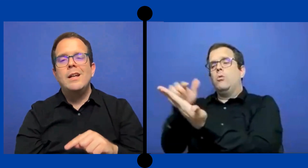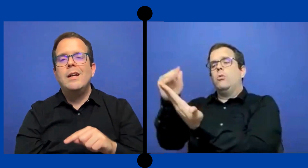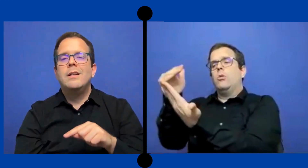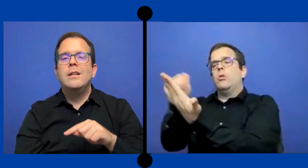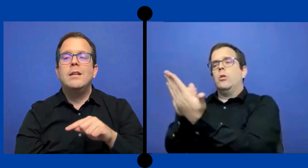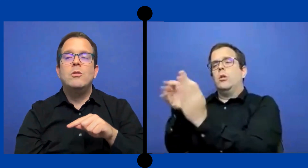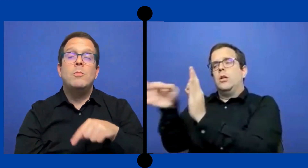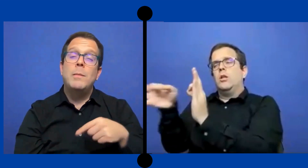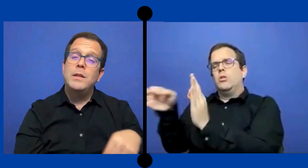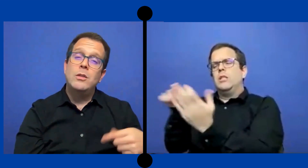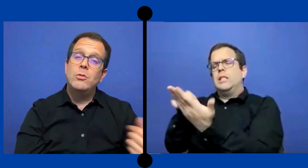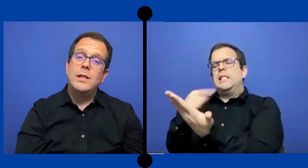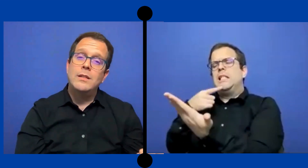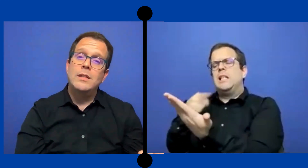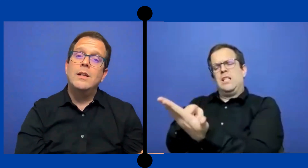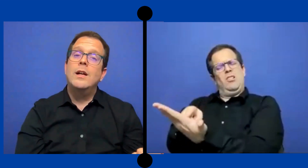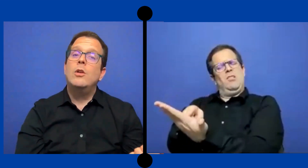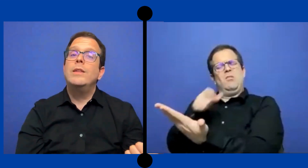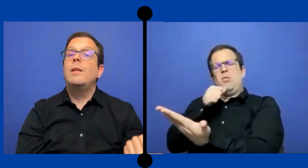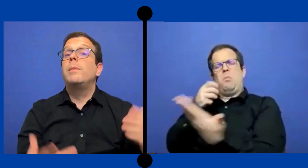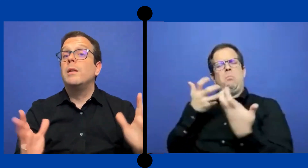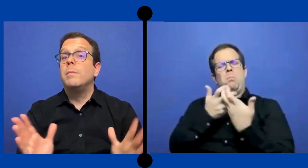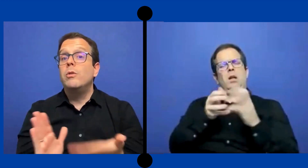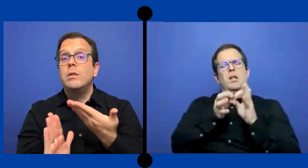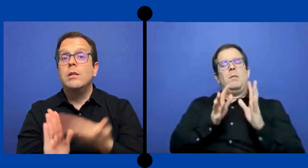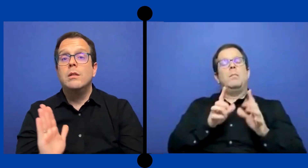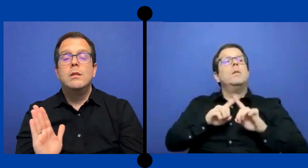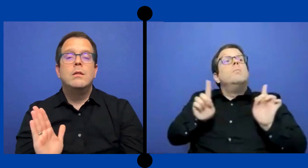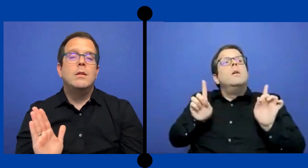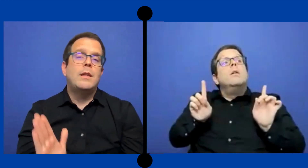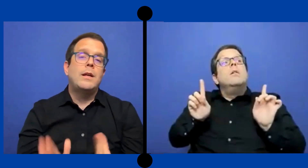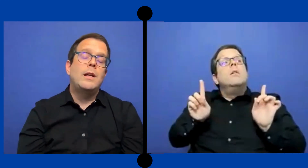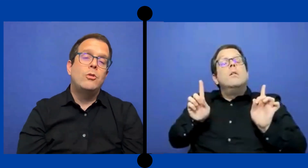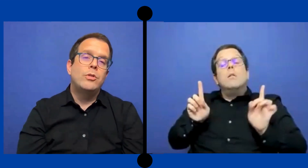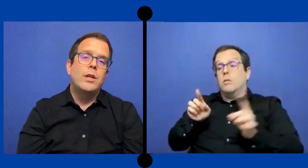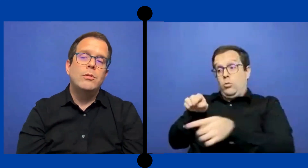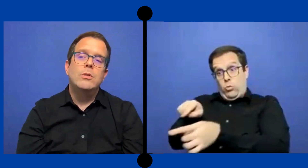normalmente no se le asignan a lo intérprete pero sí esta en el contrato